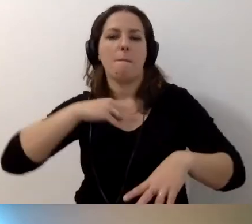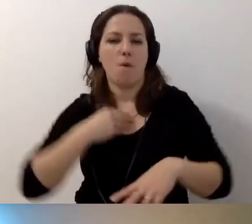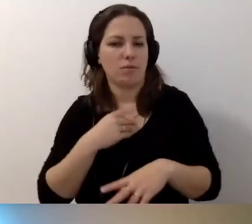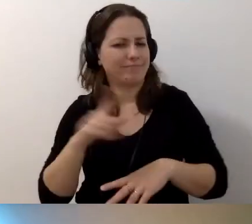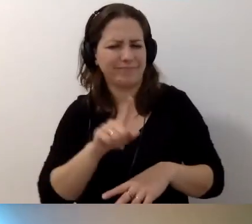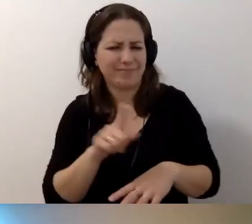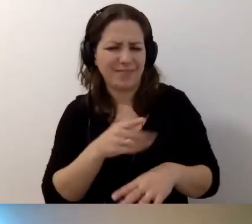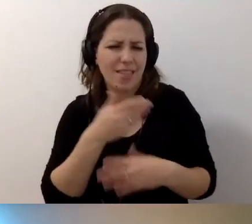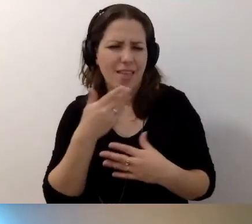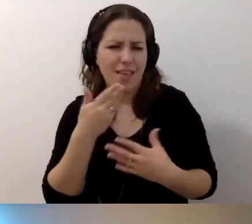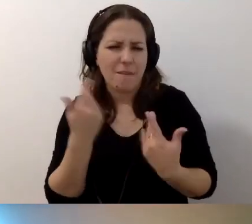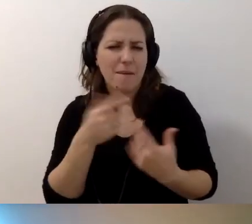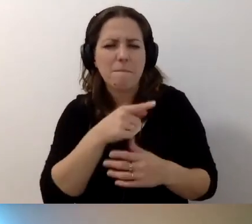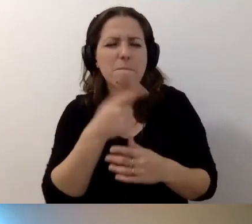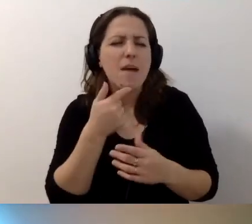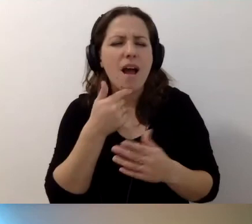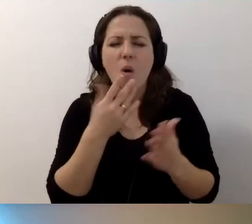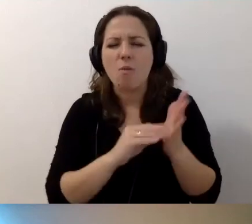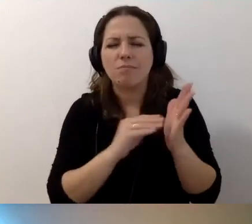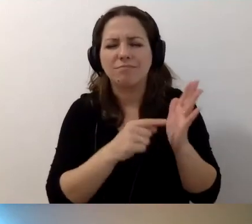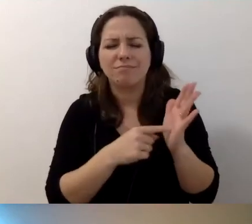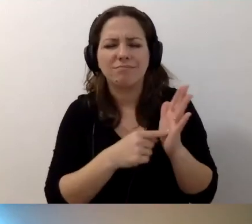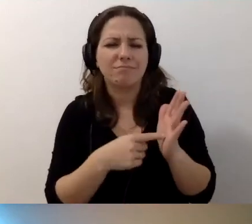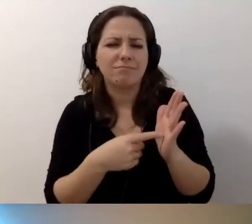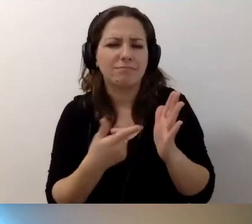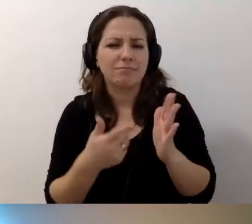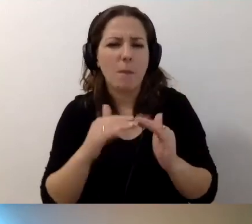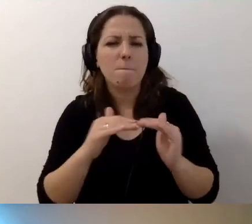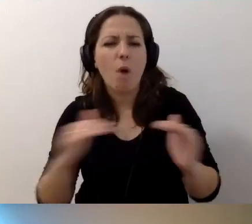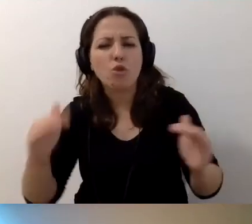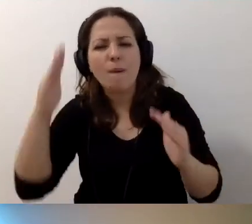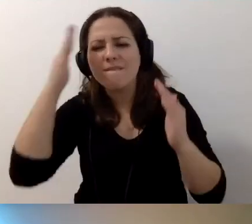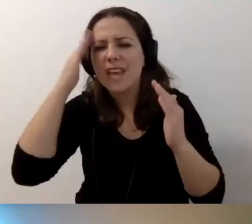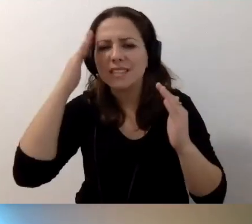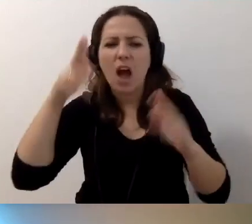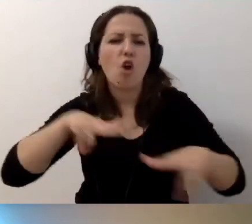Tam niewiele mówi się o poziomie wiedzy koordynatorów dostępności.